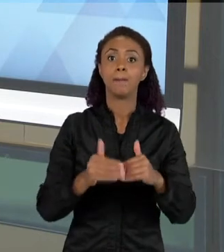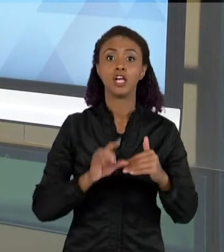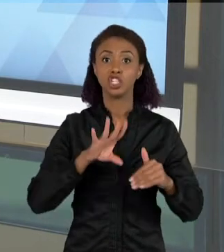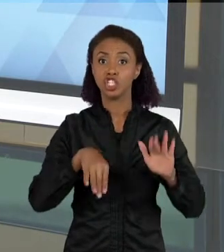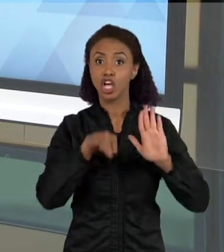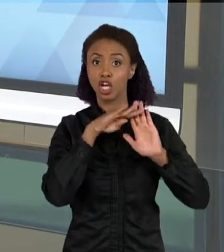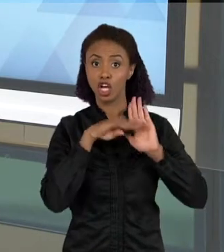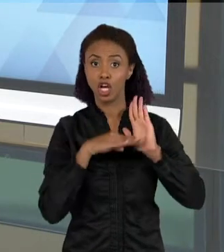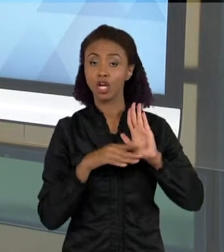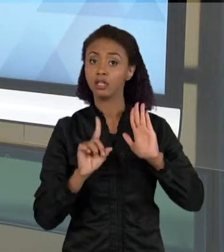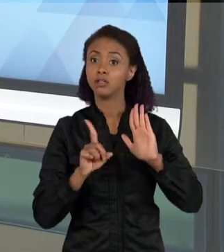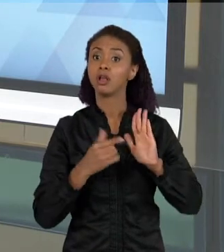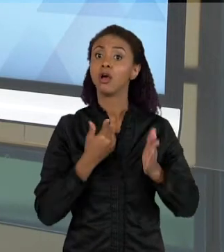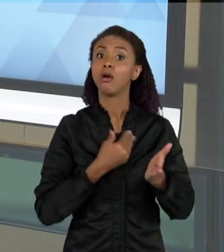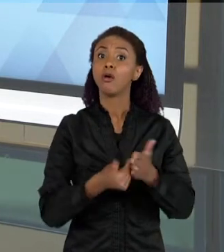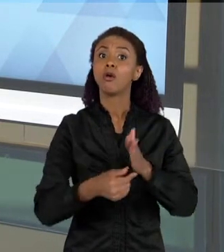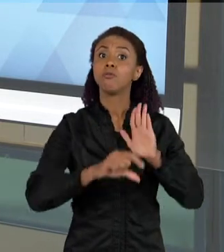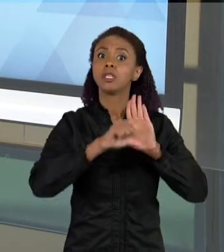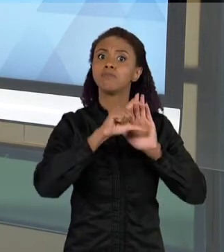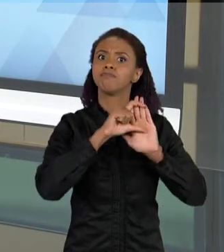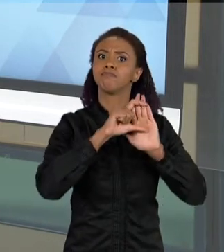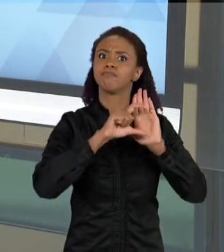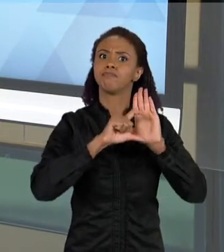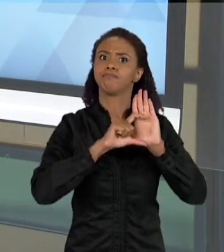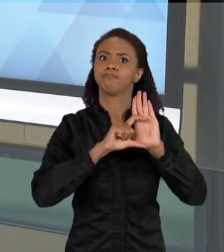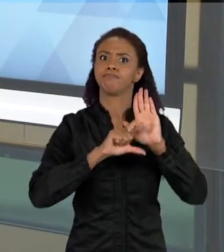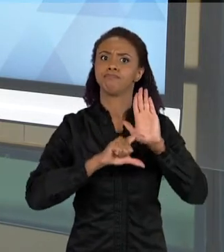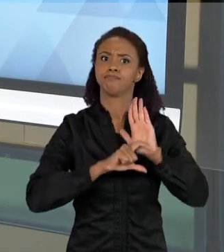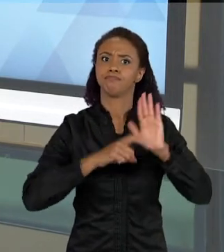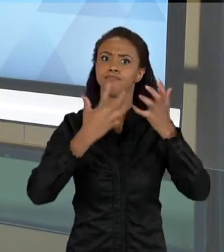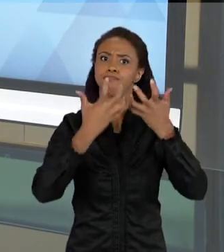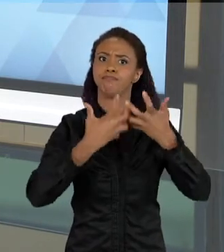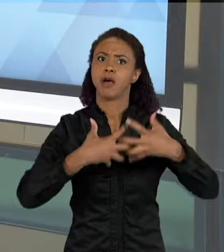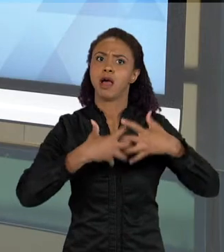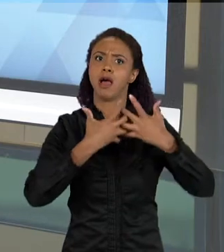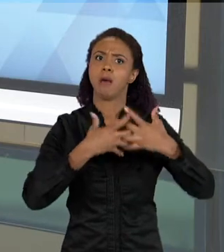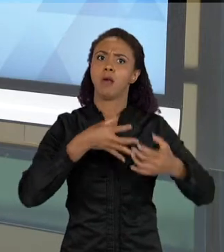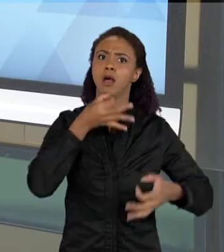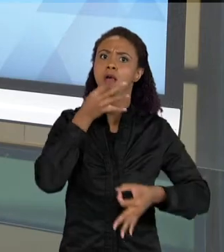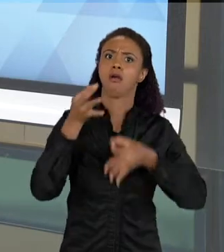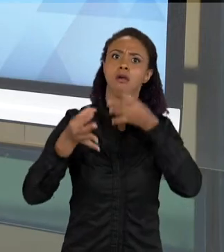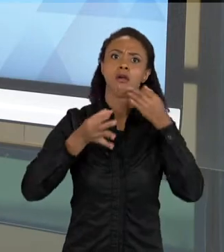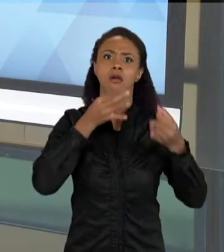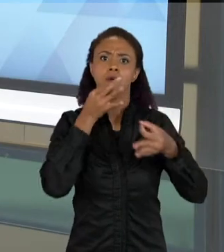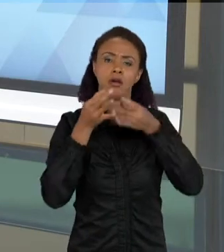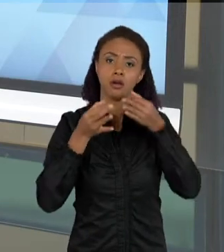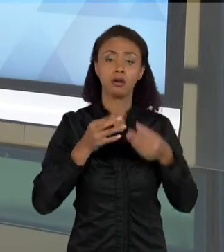PARA TEXTOS MAIS ARGUMENTATIVOS. OU ENTÃO TEXTOS QUE ELAS PRODUZEM, NO QUAL